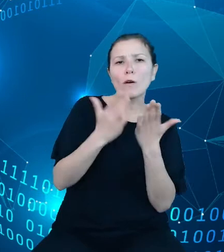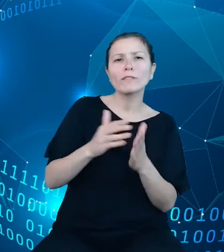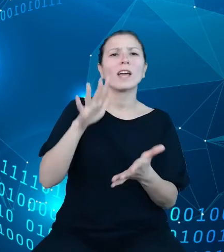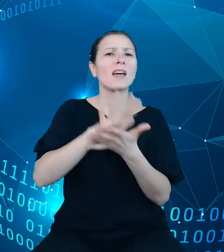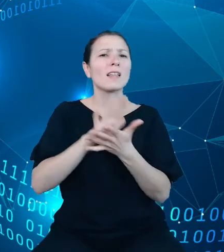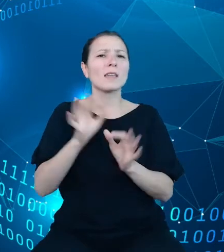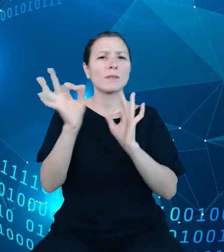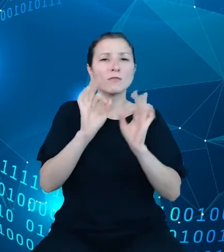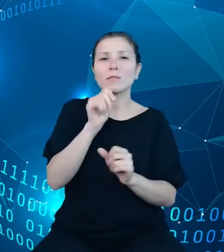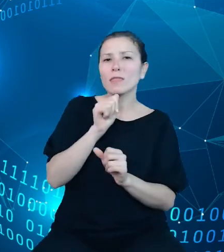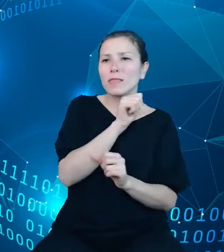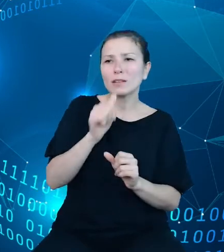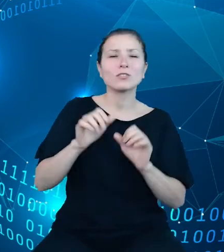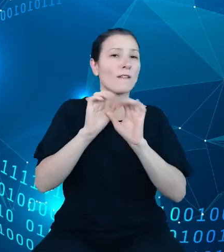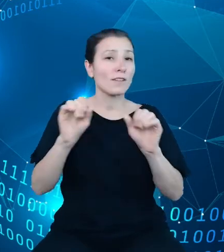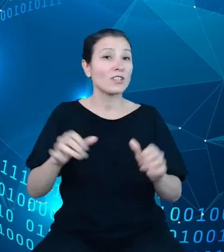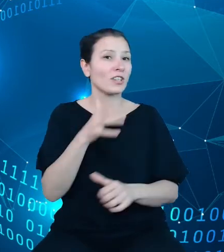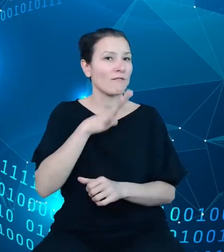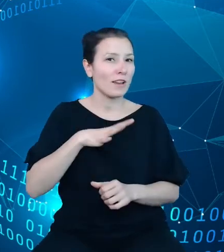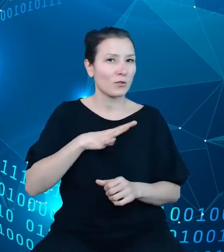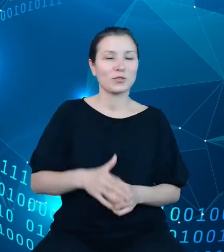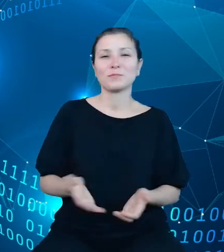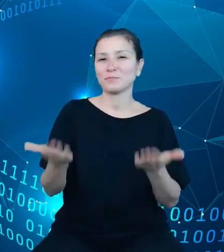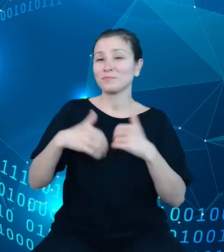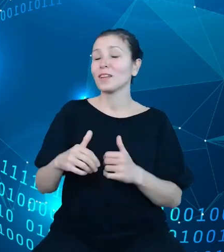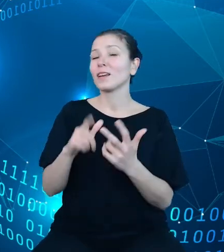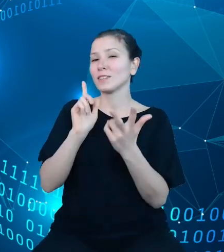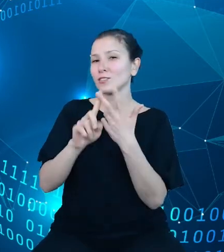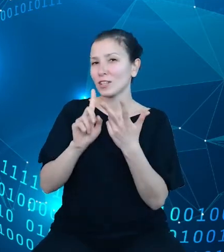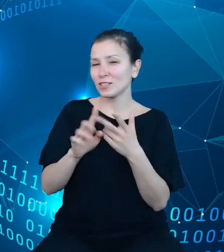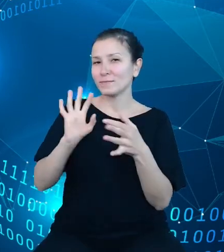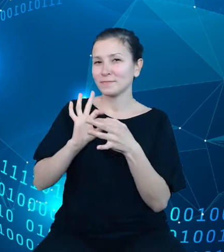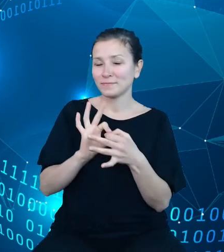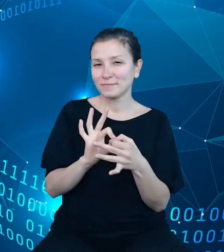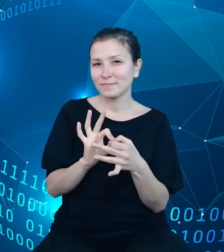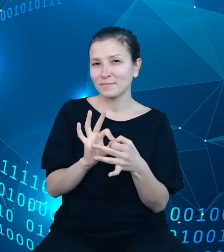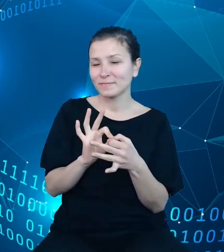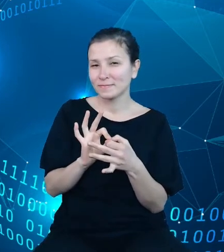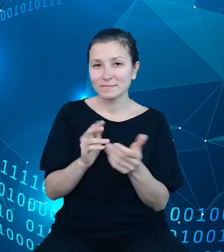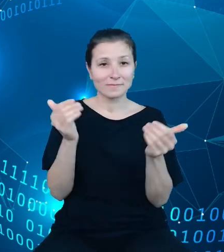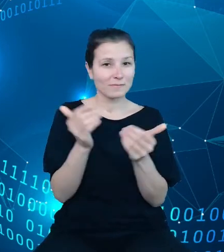wyjaśnienia do wartości. Trzecha dotyczy możliwości pobierania list pozycji ze